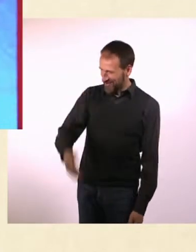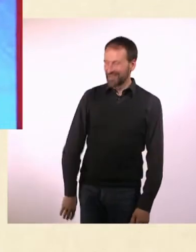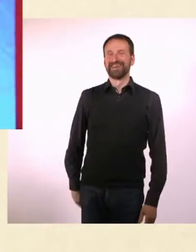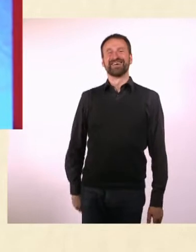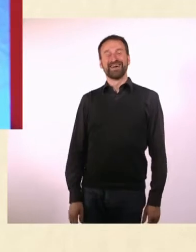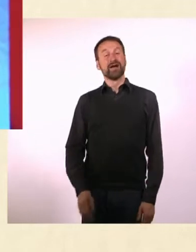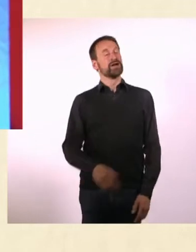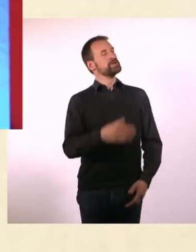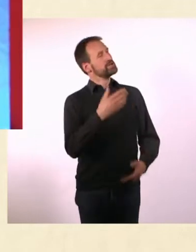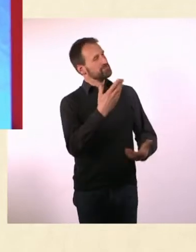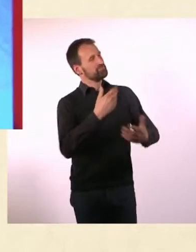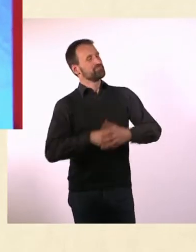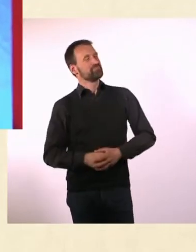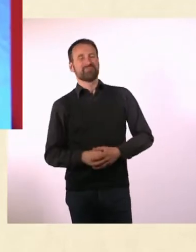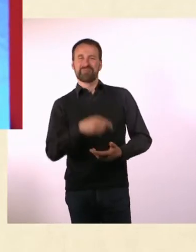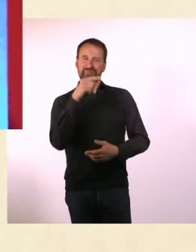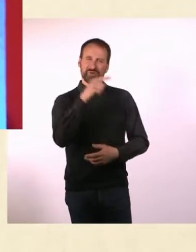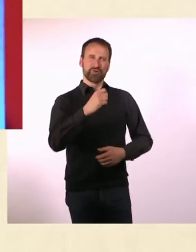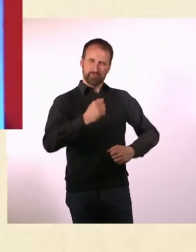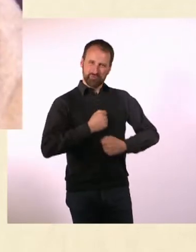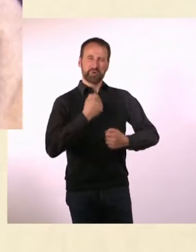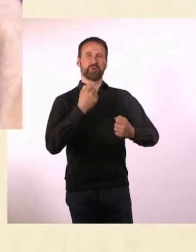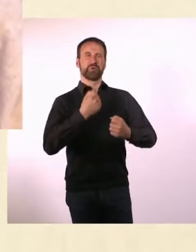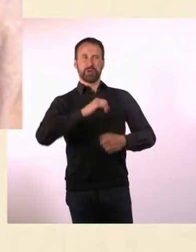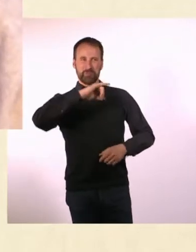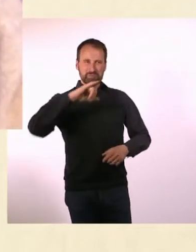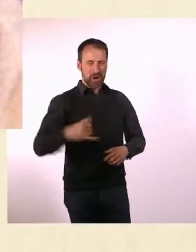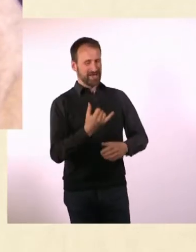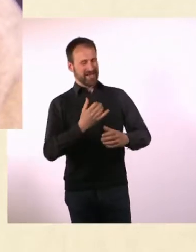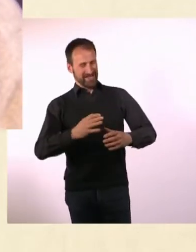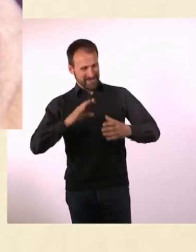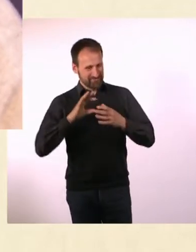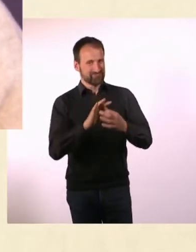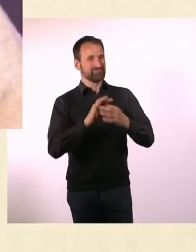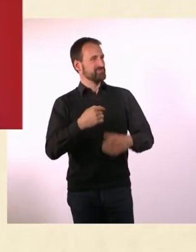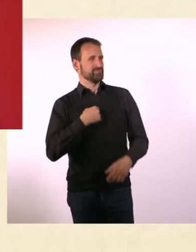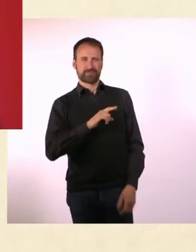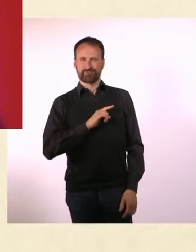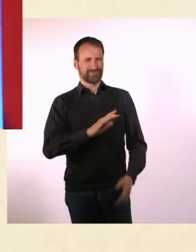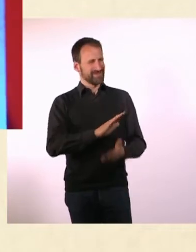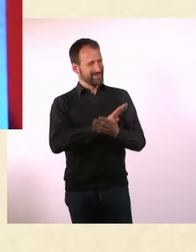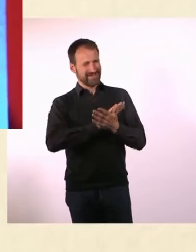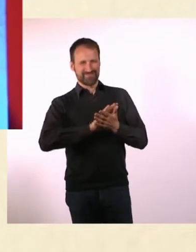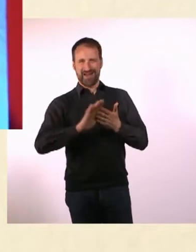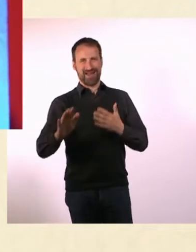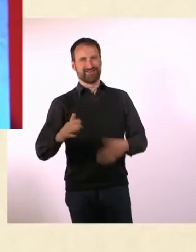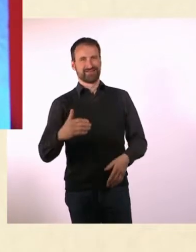Du hast Dich an ein Projekt gewagt, an das ich mich persönlich noch nie ... gewagt habe, nämlich, eine Zeitschrift herauszubringen.